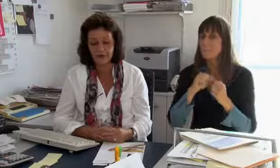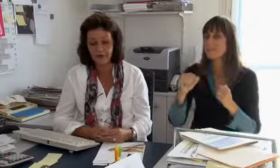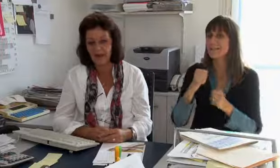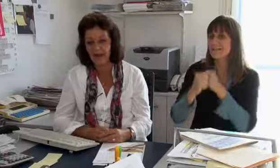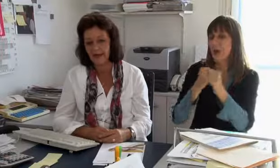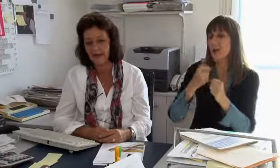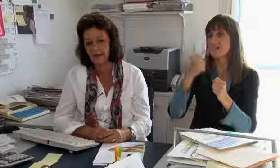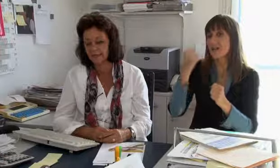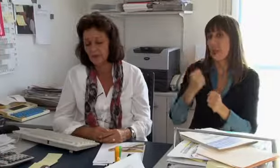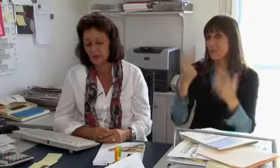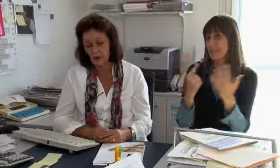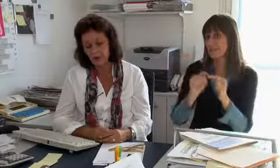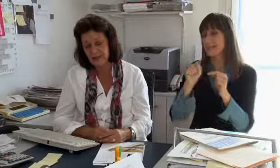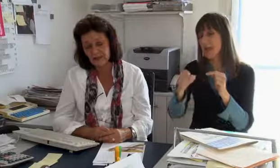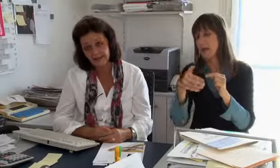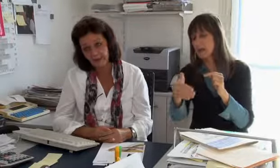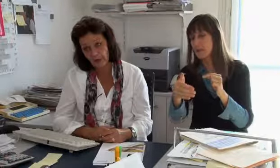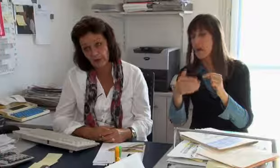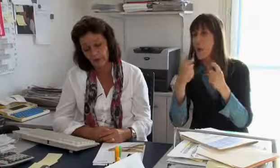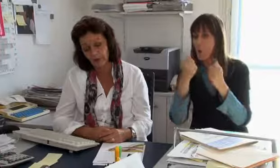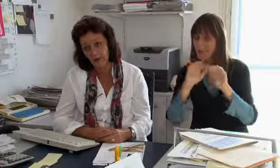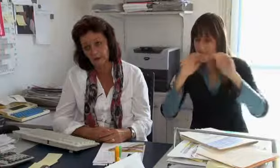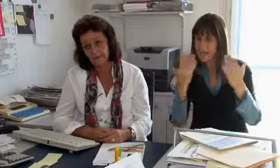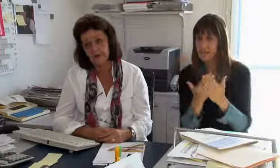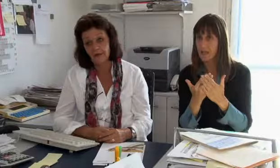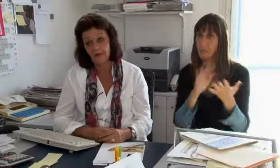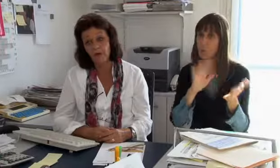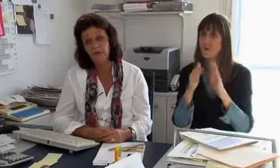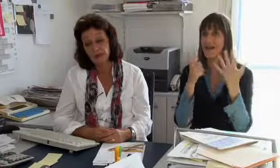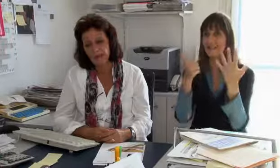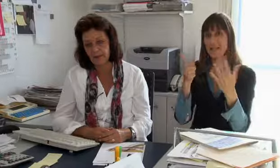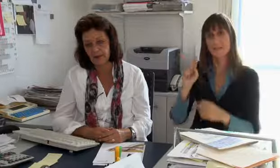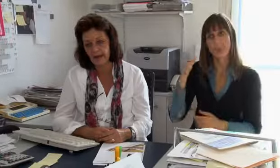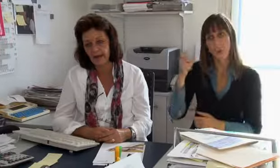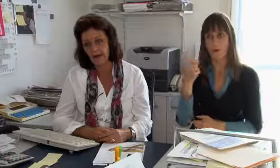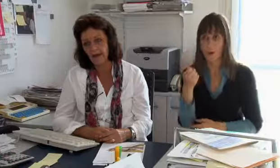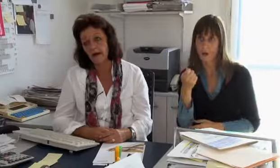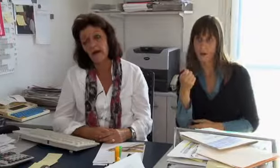Bis ins Jahr 2017 kostet es nach unseren Berechnungen etwa 6 Millionen Franken